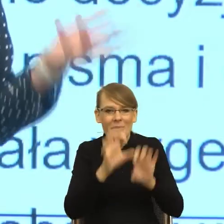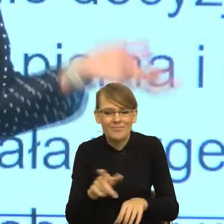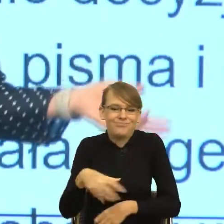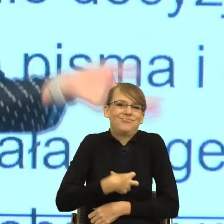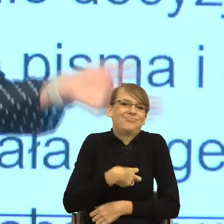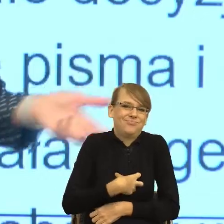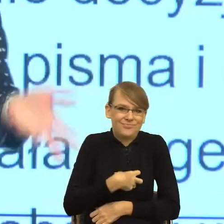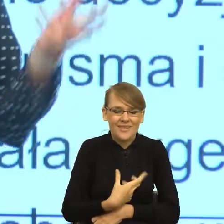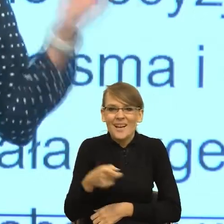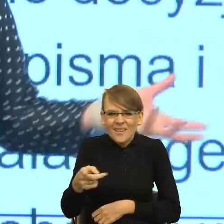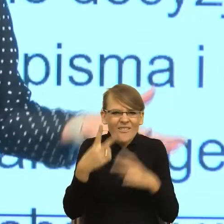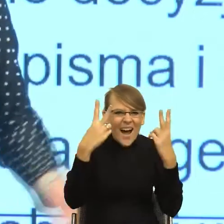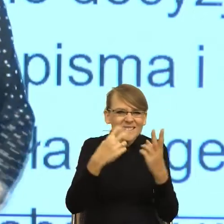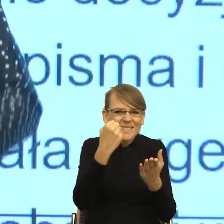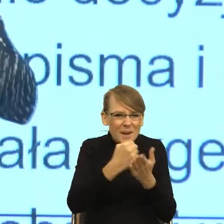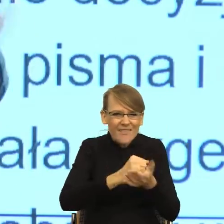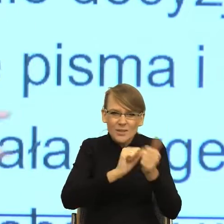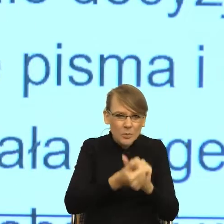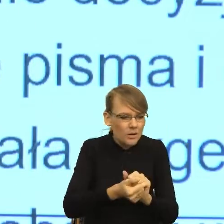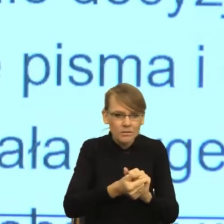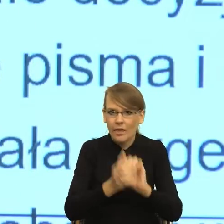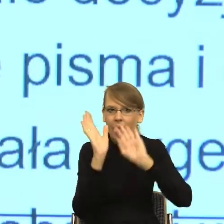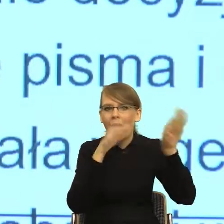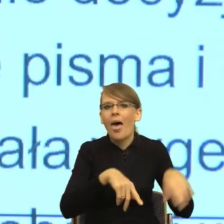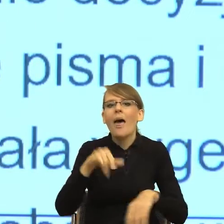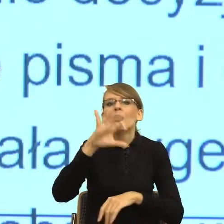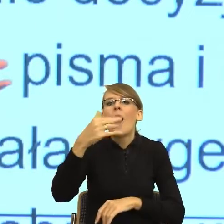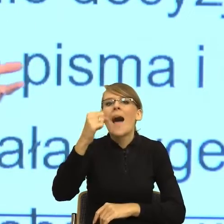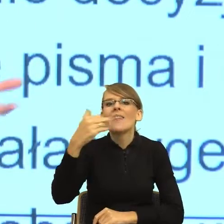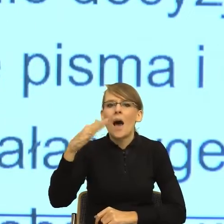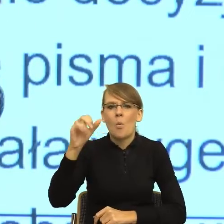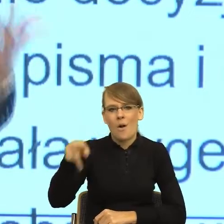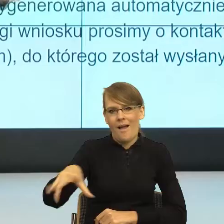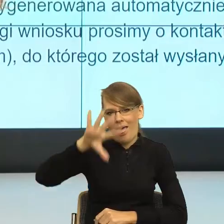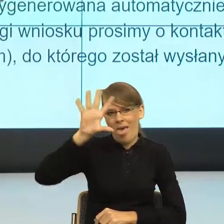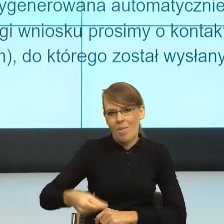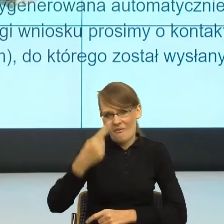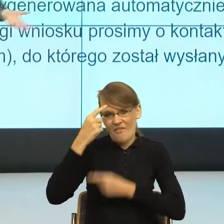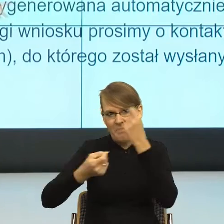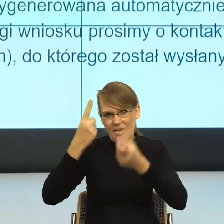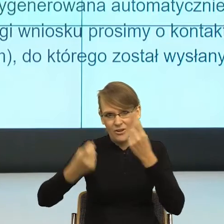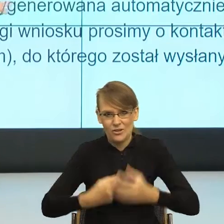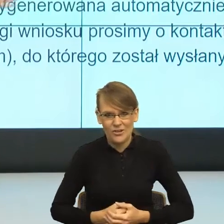sprawami sportu, Pani Joanna Mucha wydziwia. Tam było określenia wydziwiać, dziwa, wymyśla.